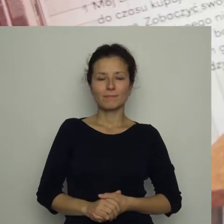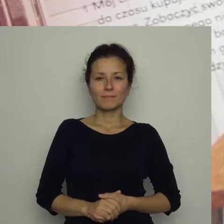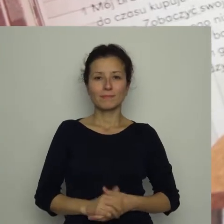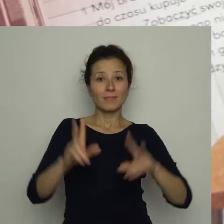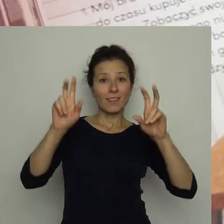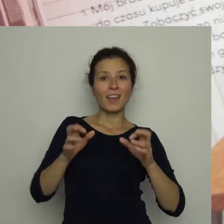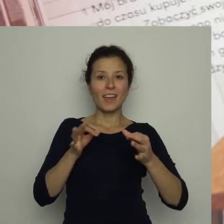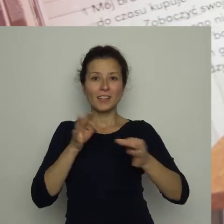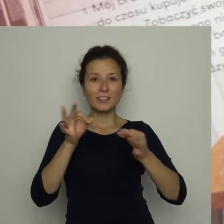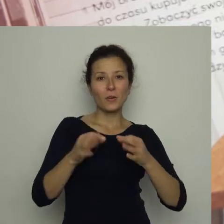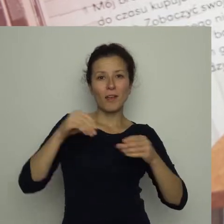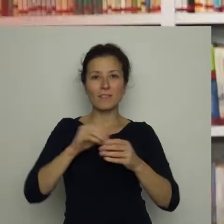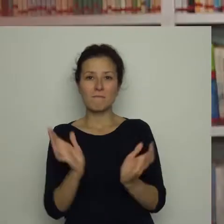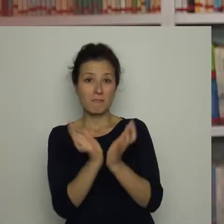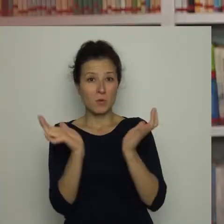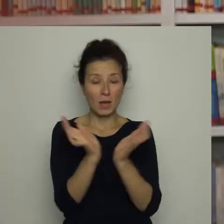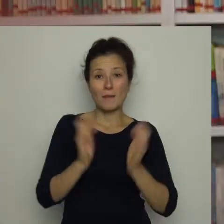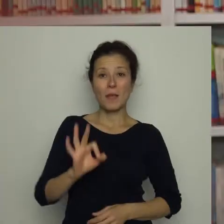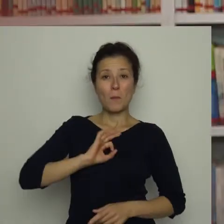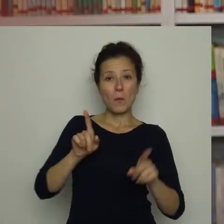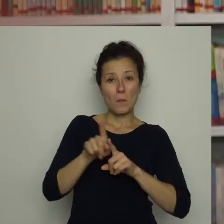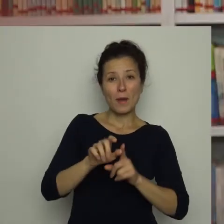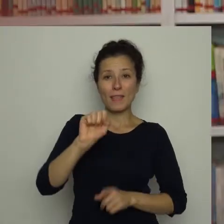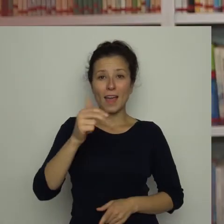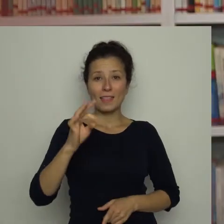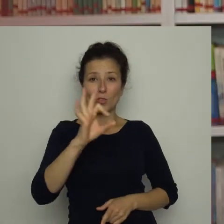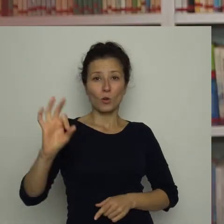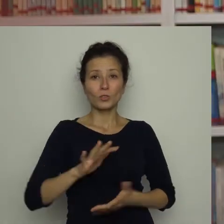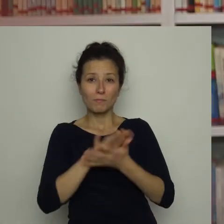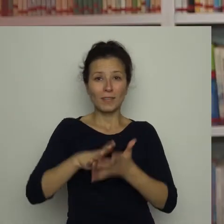Historia z piłką Mój braciszek Antoś uwielbia piłkę nożną.